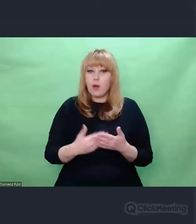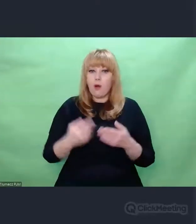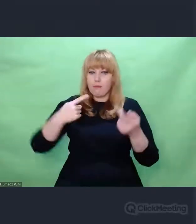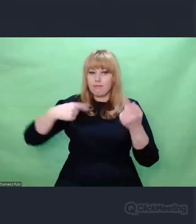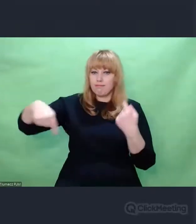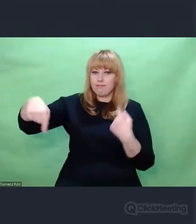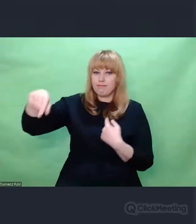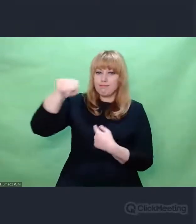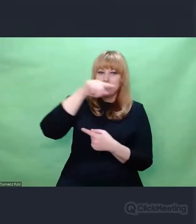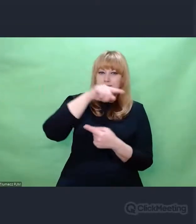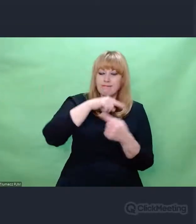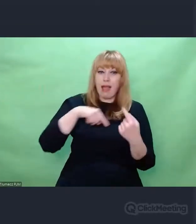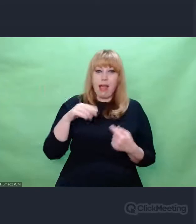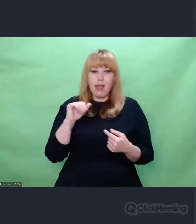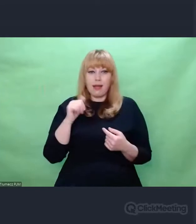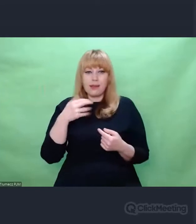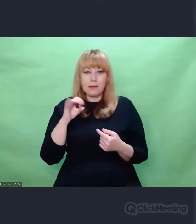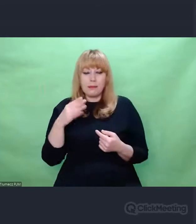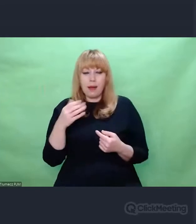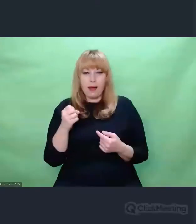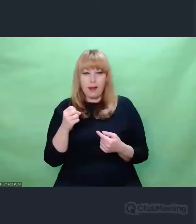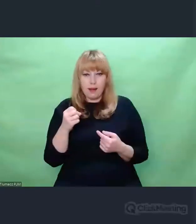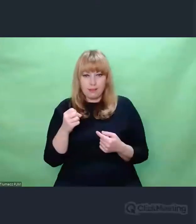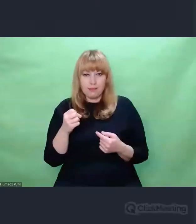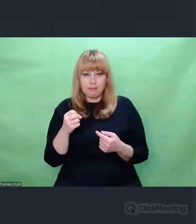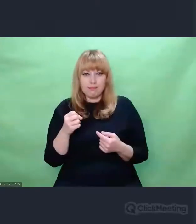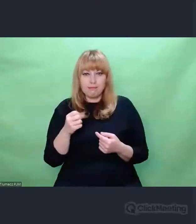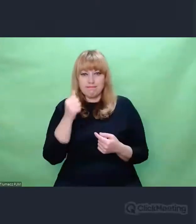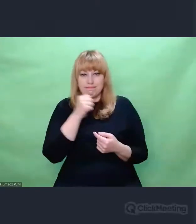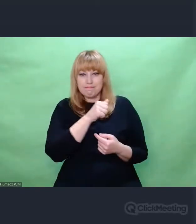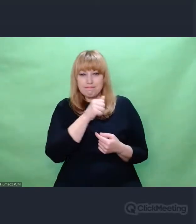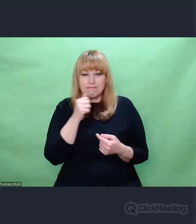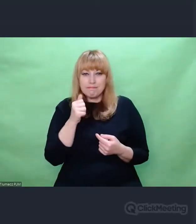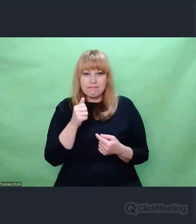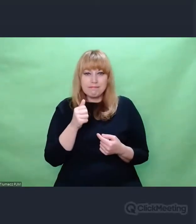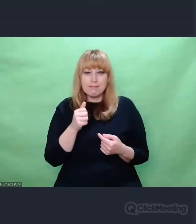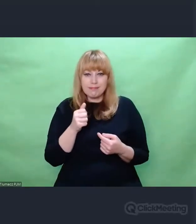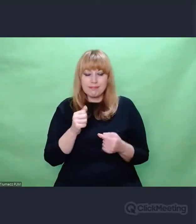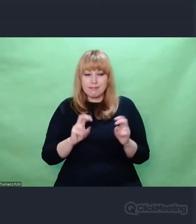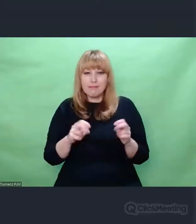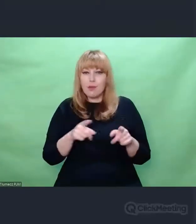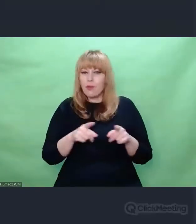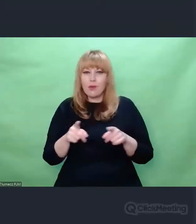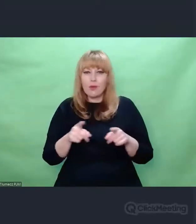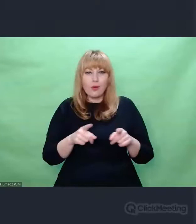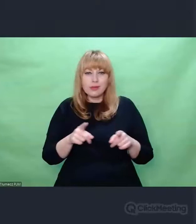Enigma w pewien sposób pozaświadomie wygenerowała jakiś modus operandi